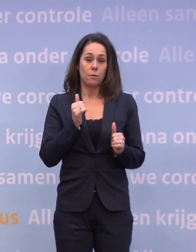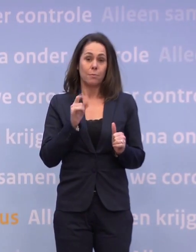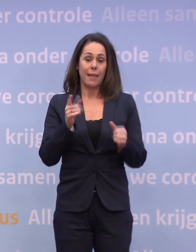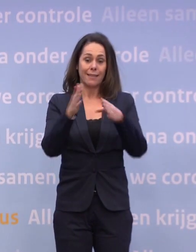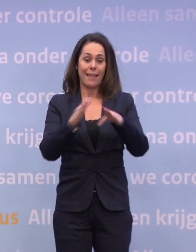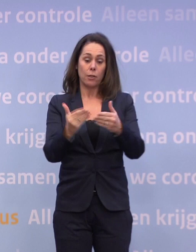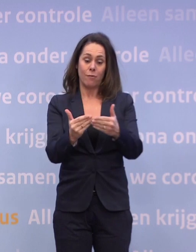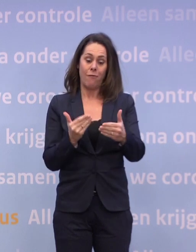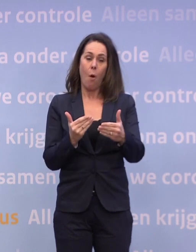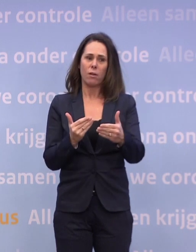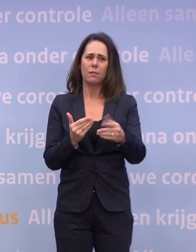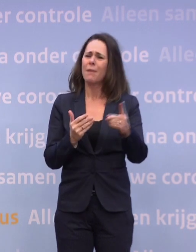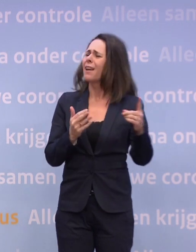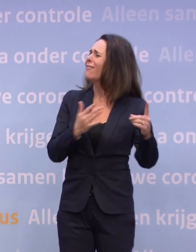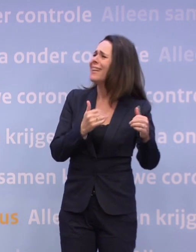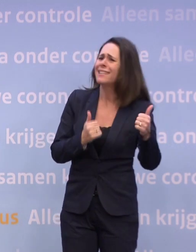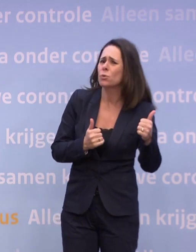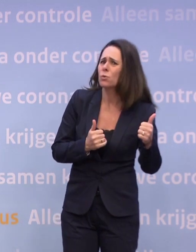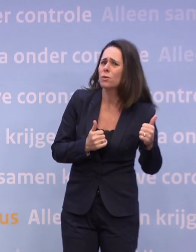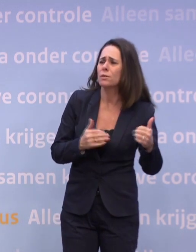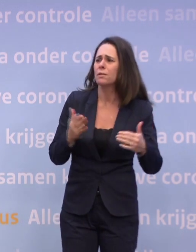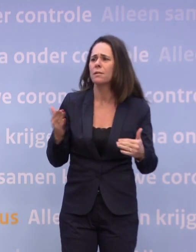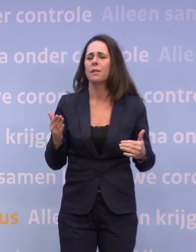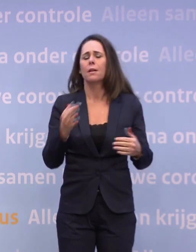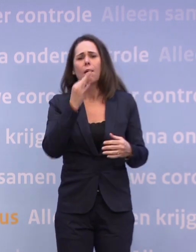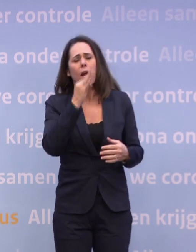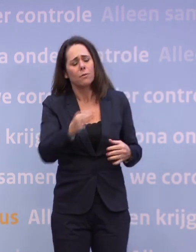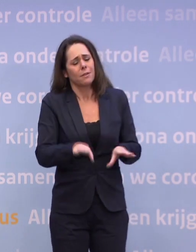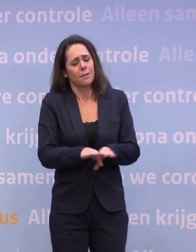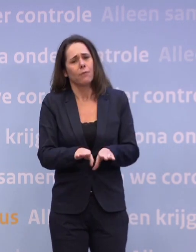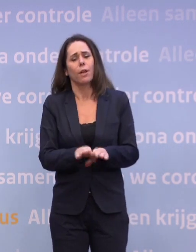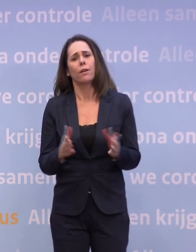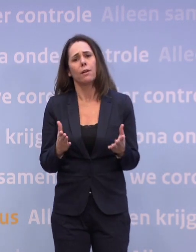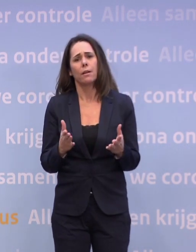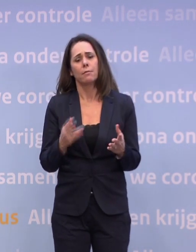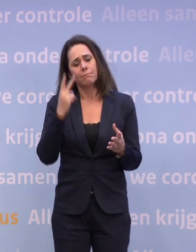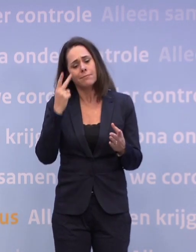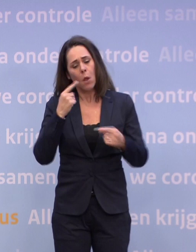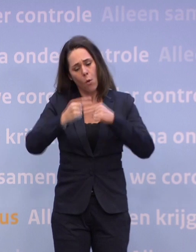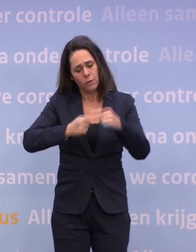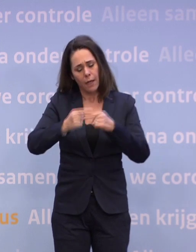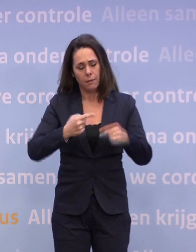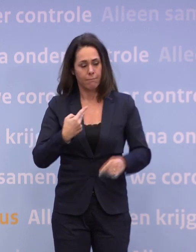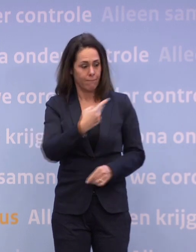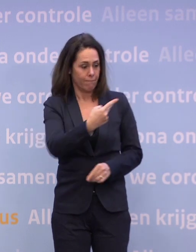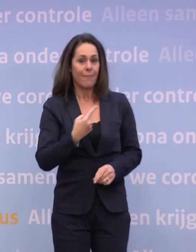Maar dat heb ik net al beantwoord. We kijken constant hoe het zich ontwikkelt. En wij hebben maar één taak, Hugo de Jonge en ik, met het hele kabinet.